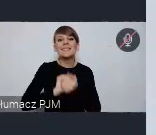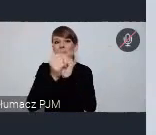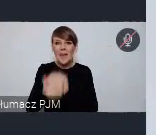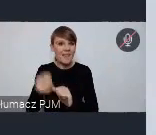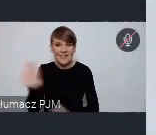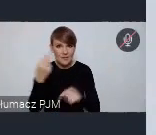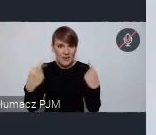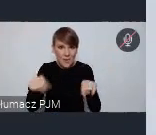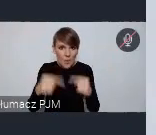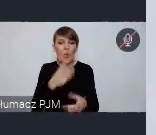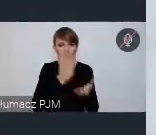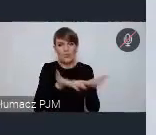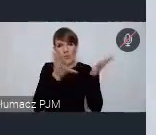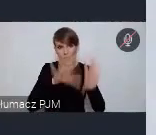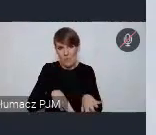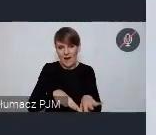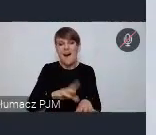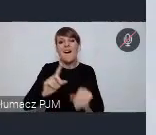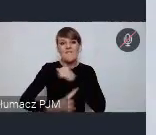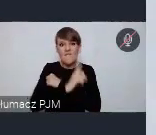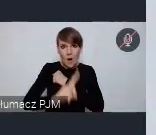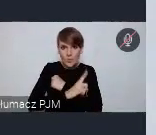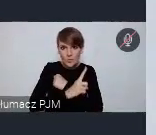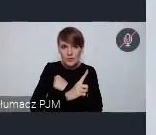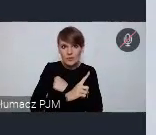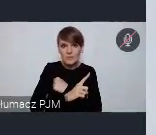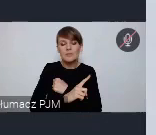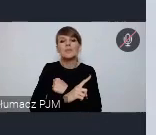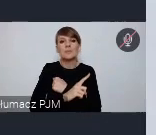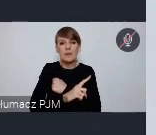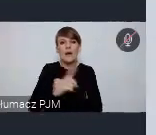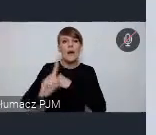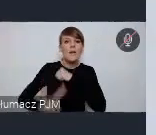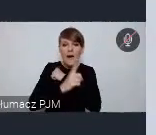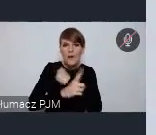i także Wałbrzych w pewnym sensie musi zmierzyć się